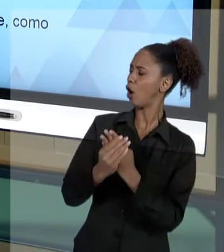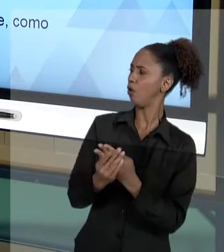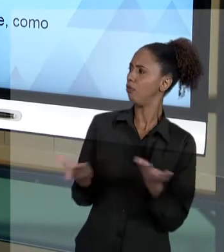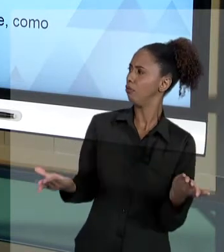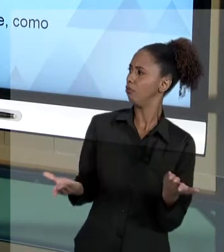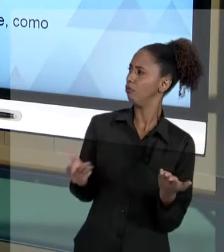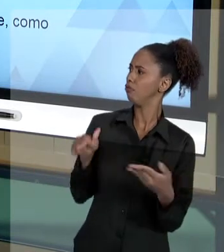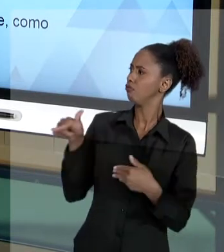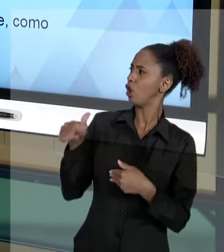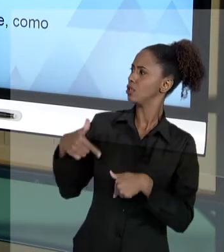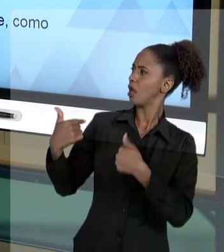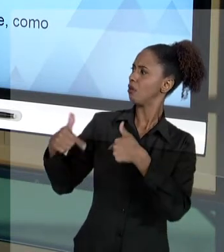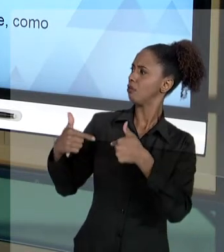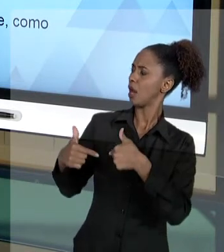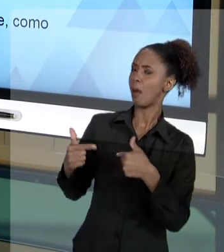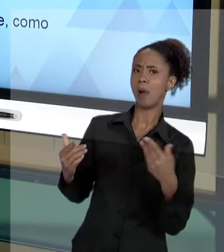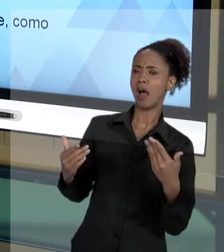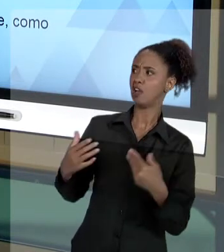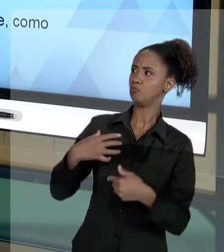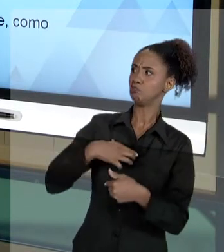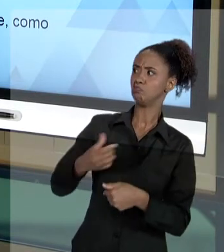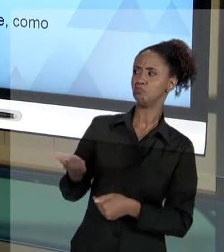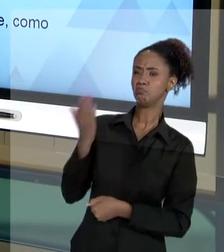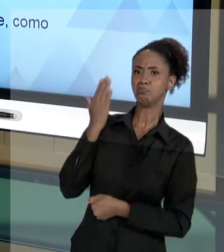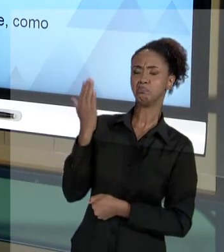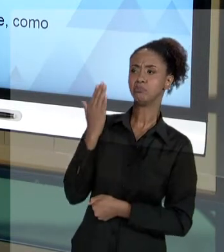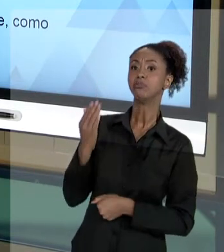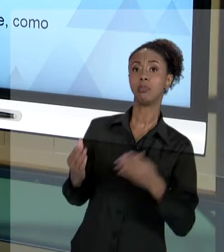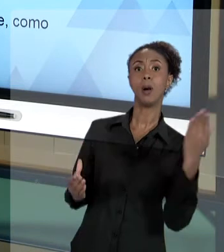EXECUTOU. VOCÊ, COMO AGENTE PÚBLICO SABENDO QUE A